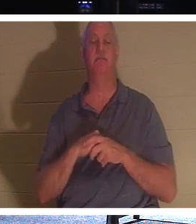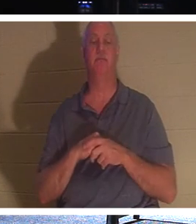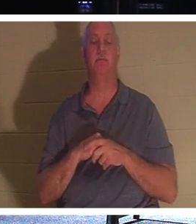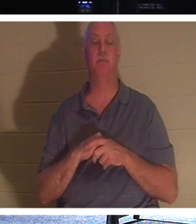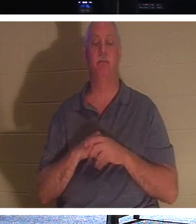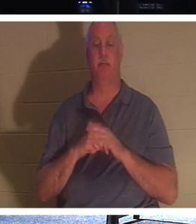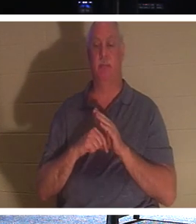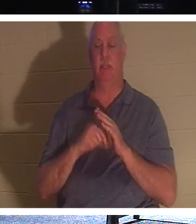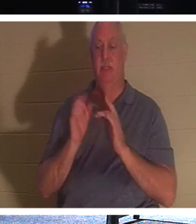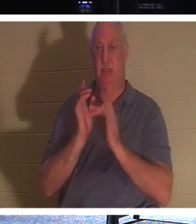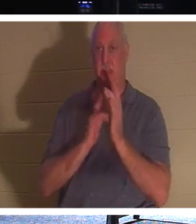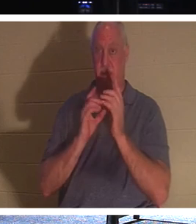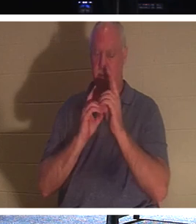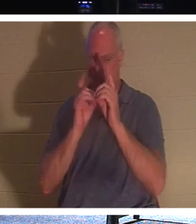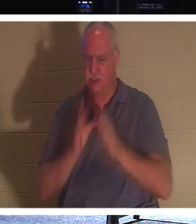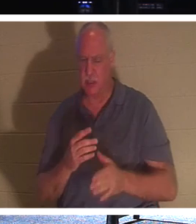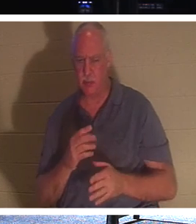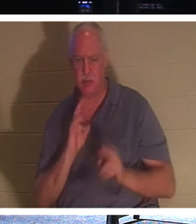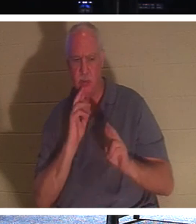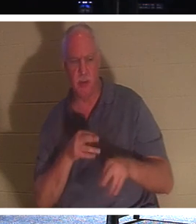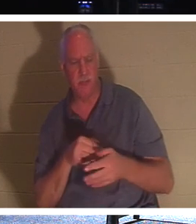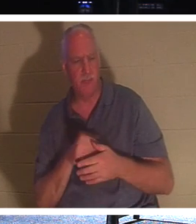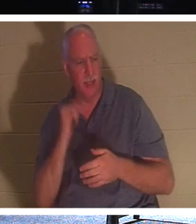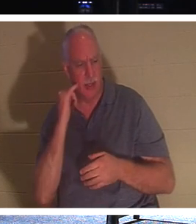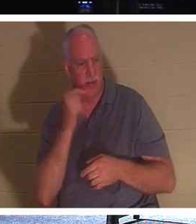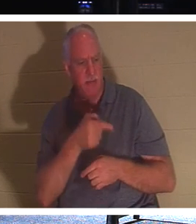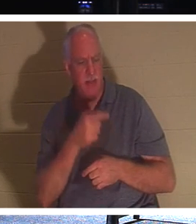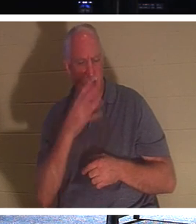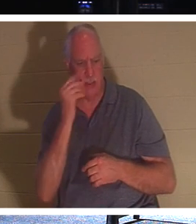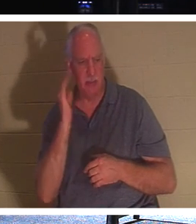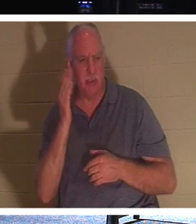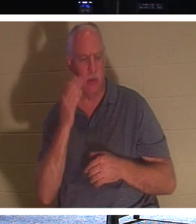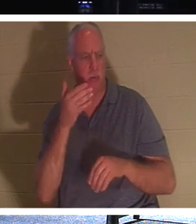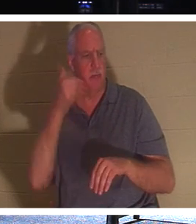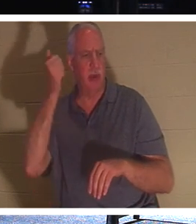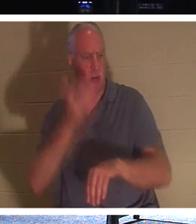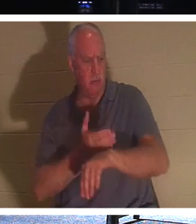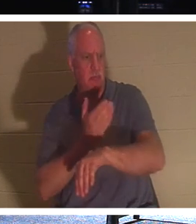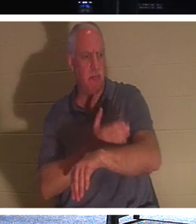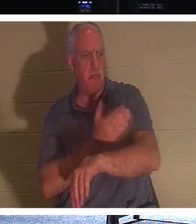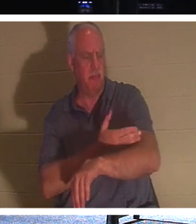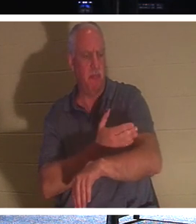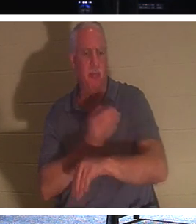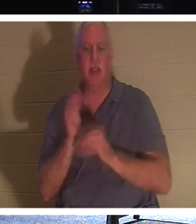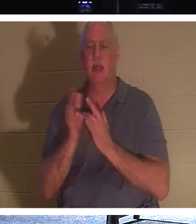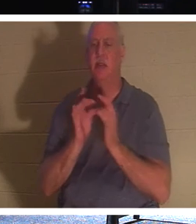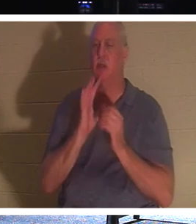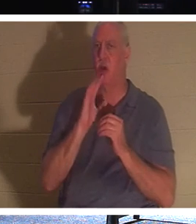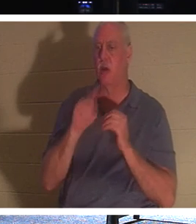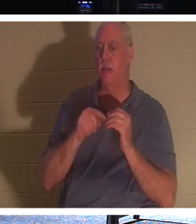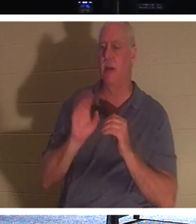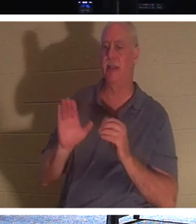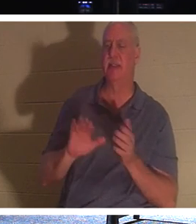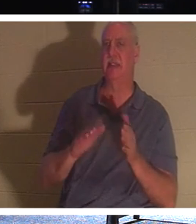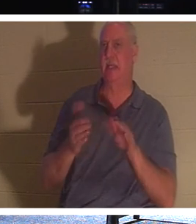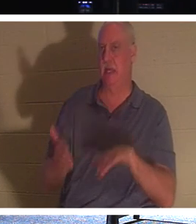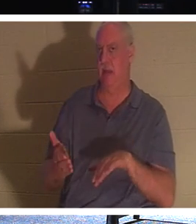lui répondirent : "Seigneur, s'il dort, il ira mieux." Jésus parlait de sa mort, mais ses